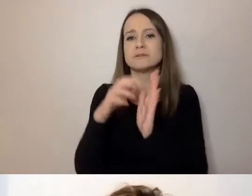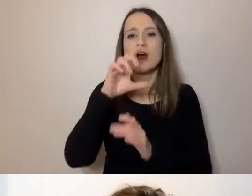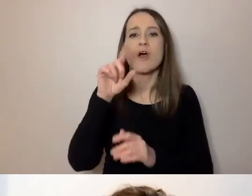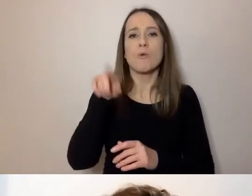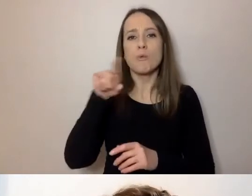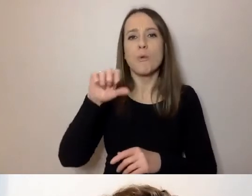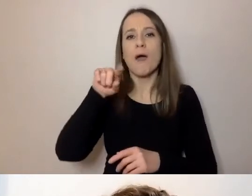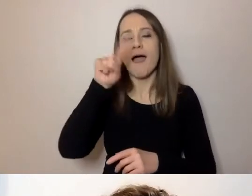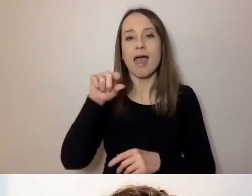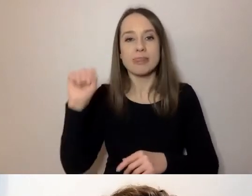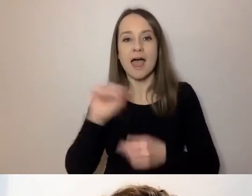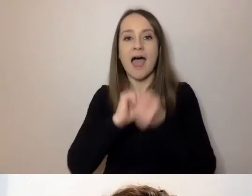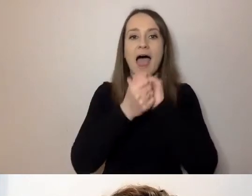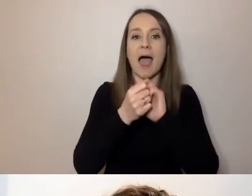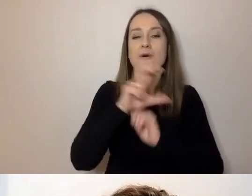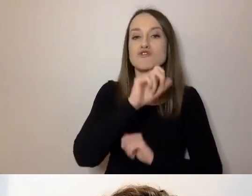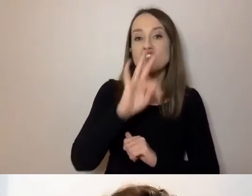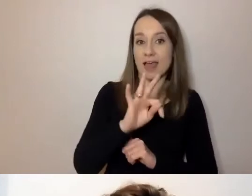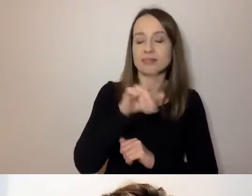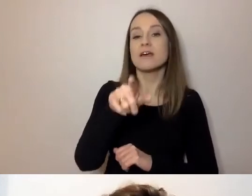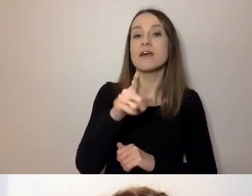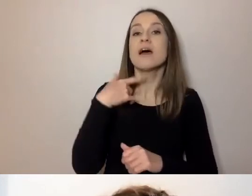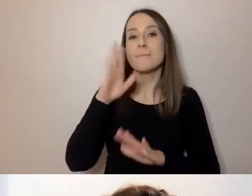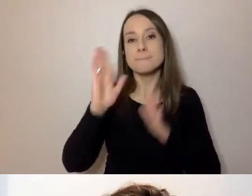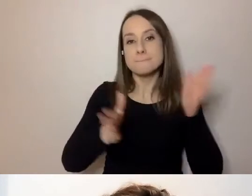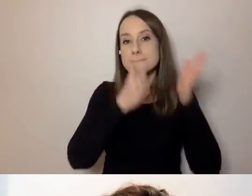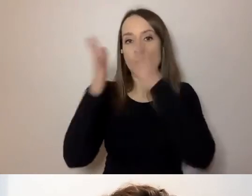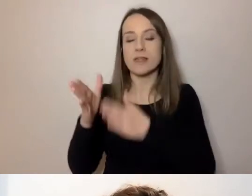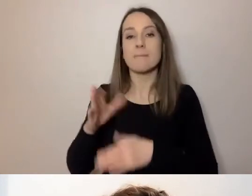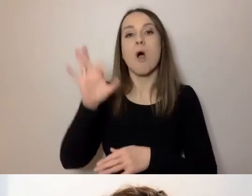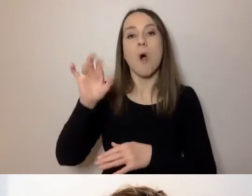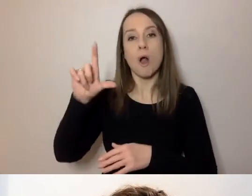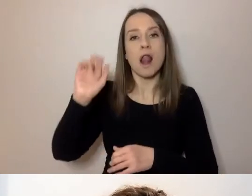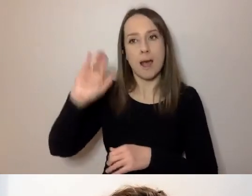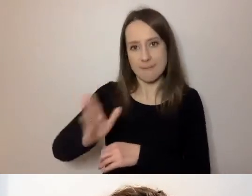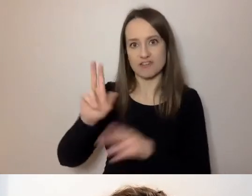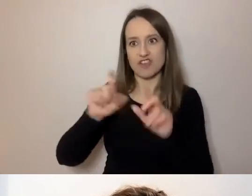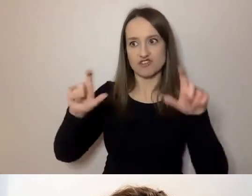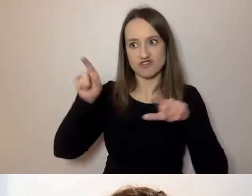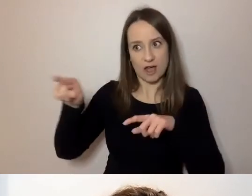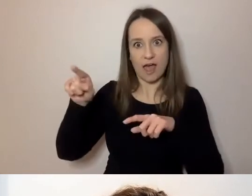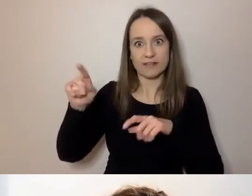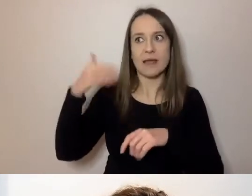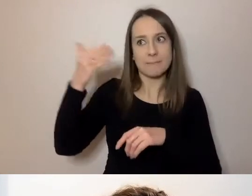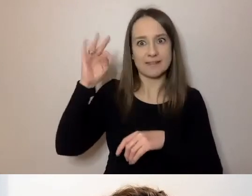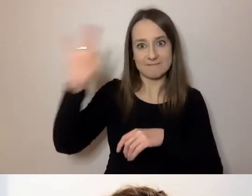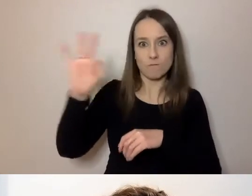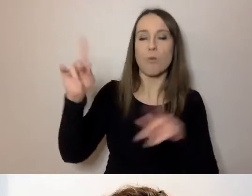Później wchodzi Ola ze swoją prezentacją, będą pytania do Oli. Później podsumuję to jakoś zgrabnie.